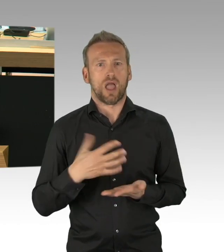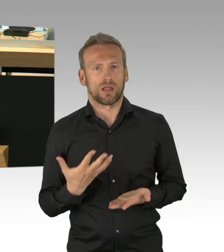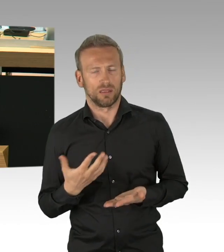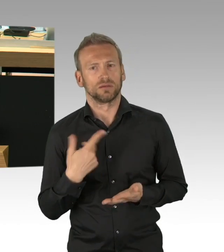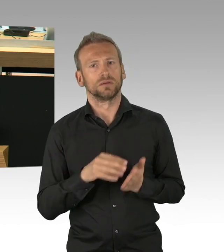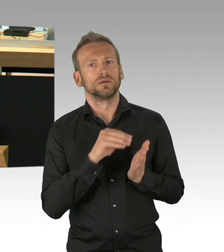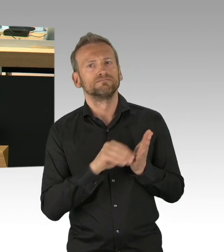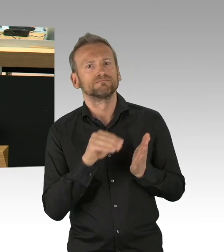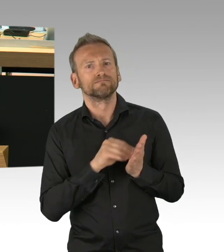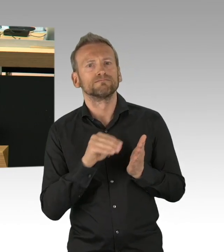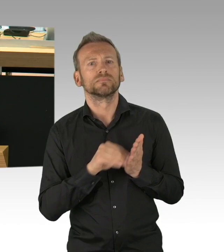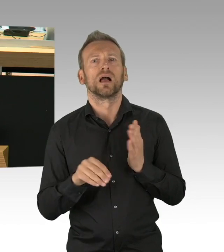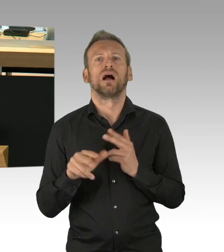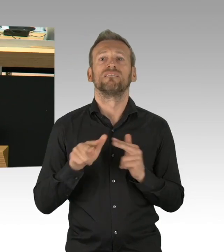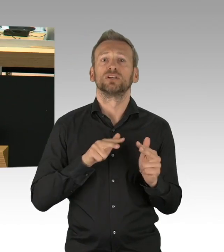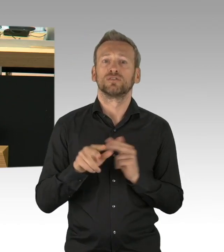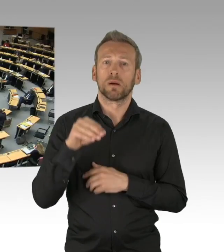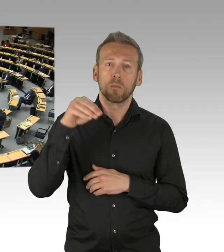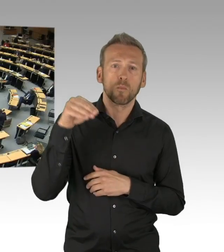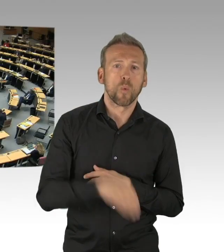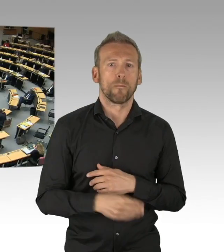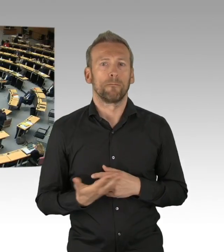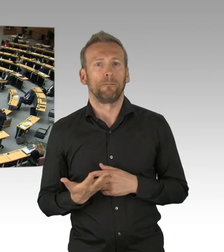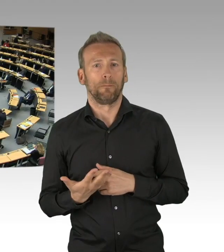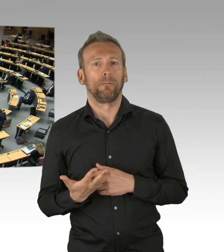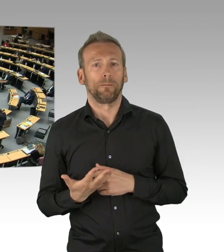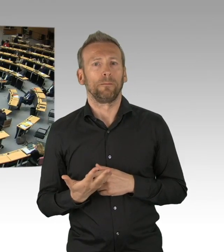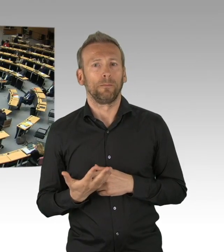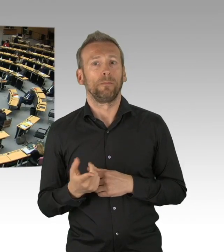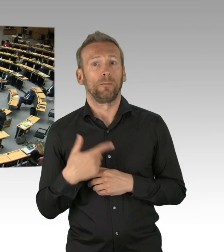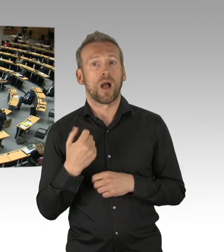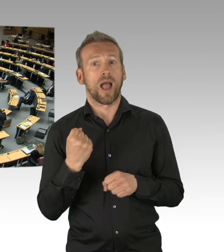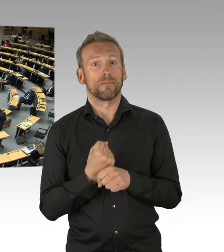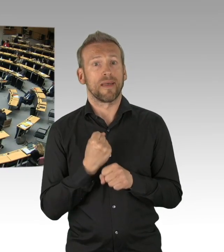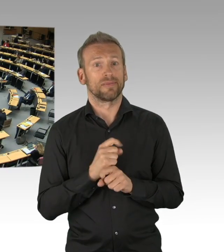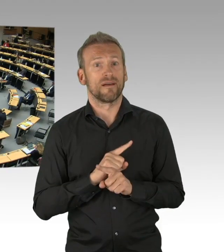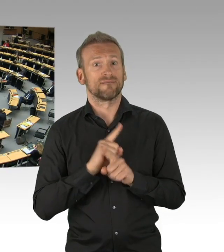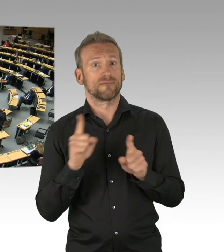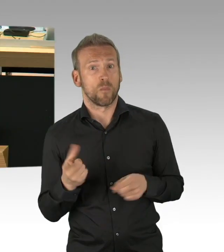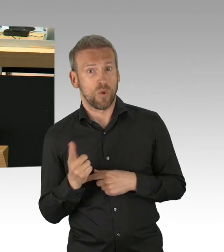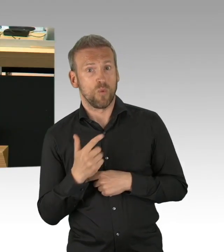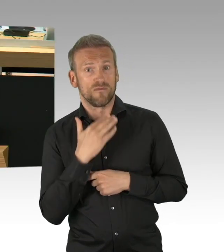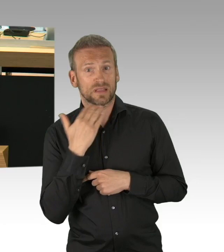die heute Mittag Voraussetzung sind, dass wir den Shutdown aufheben können. Wir müssen weg von der paternalistischen Vorstellung,